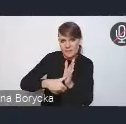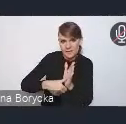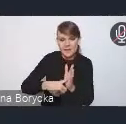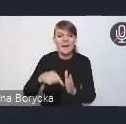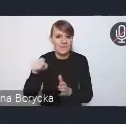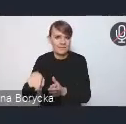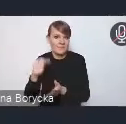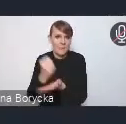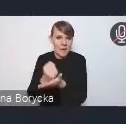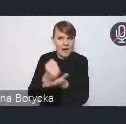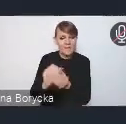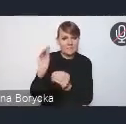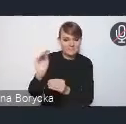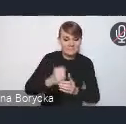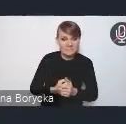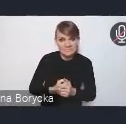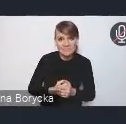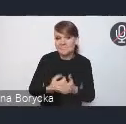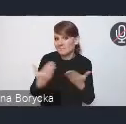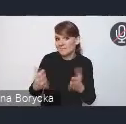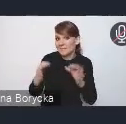Czyli tak naprawdę, Andrzeju, zaczynamy w tej chwili.